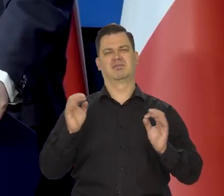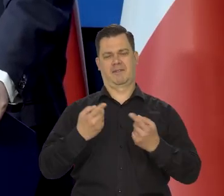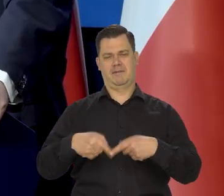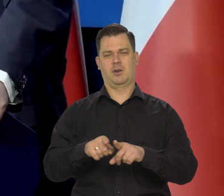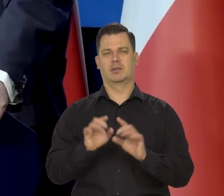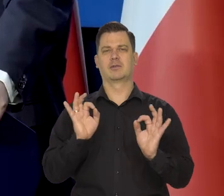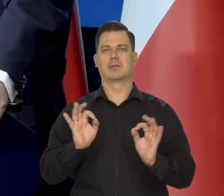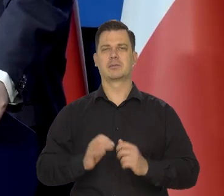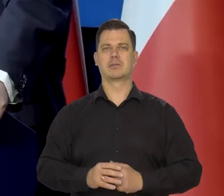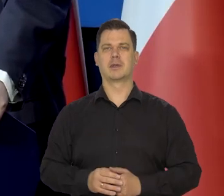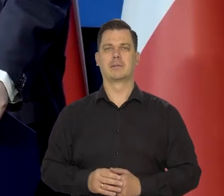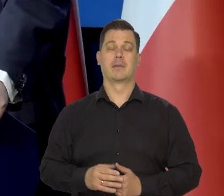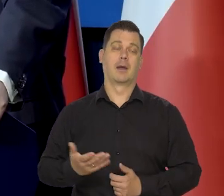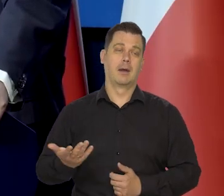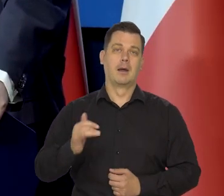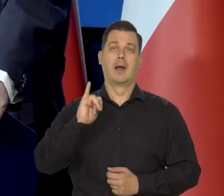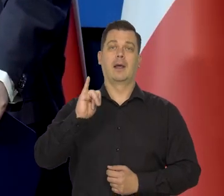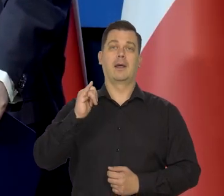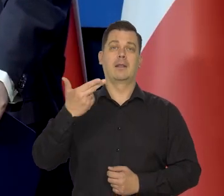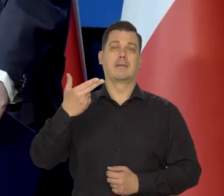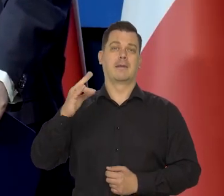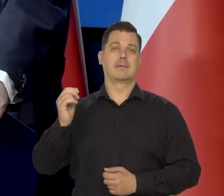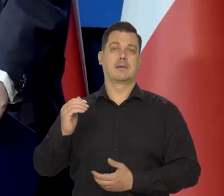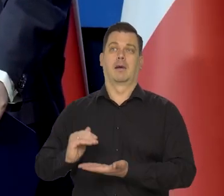Oczywiście z punktu widzenia inflacji,